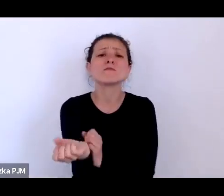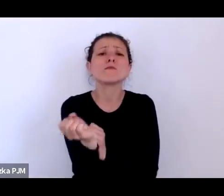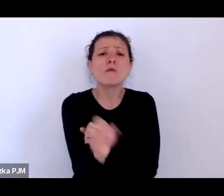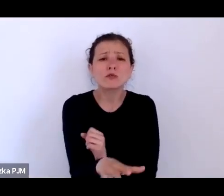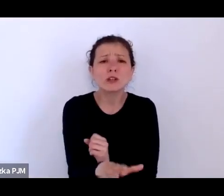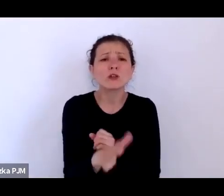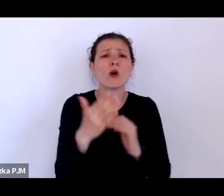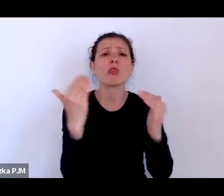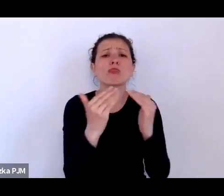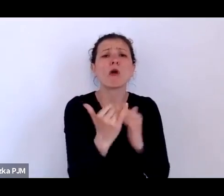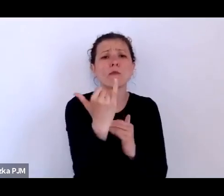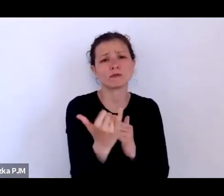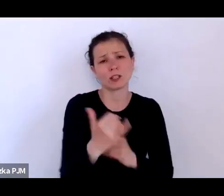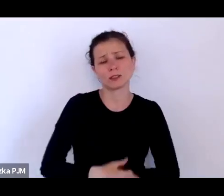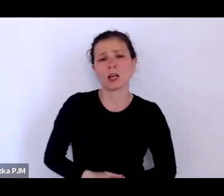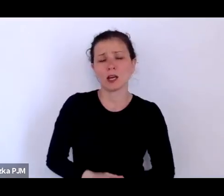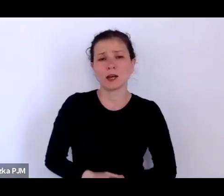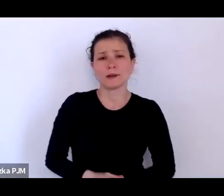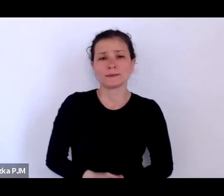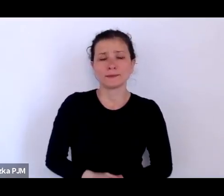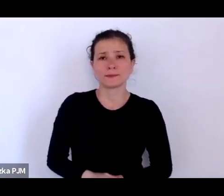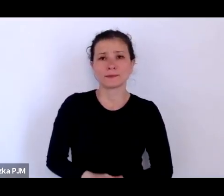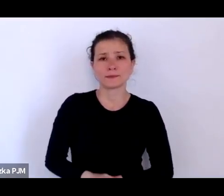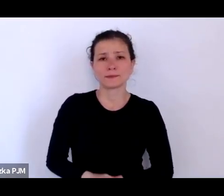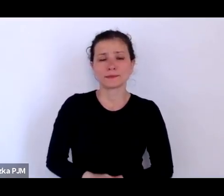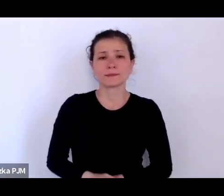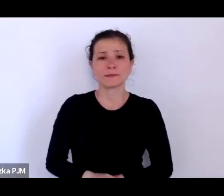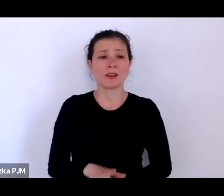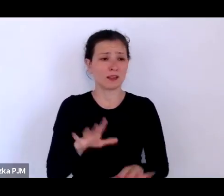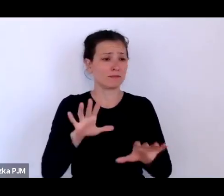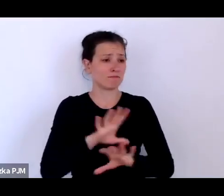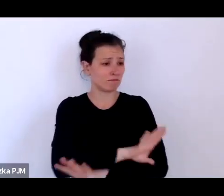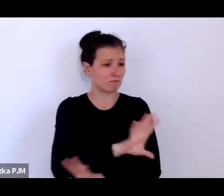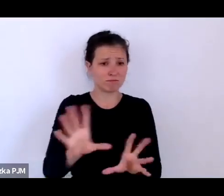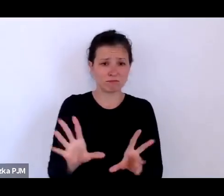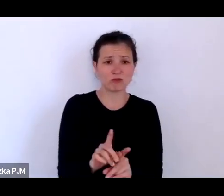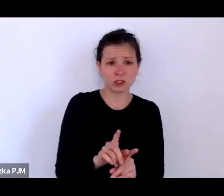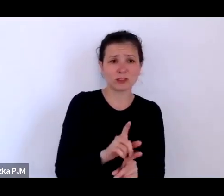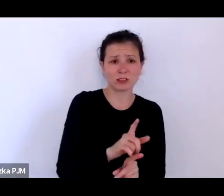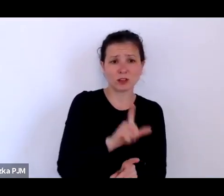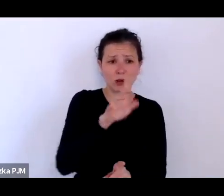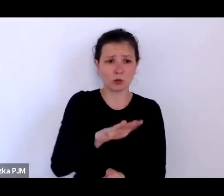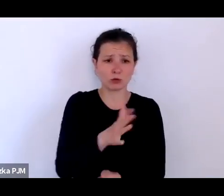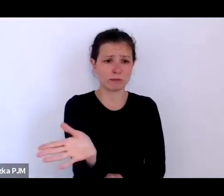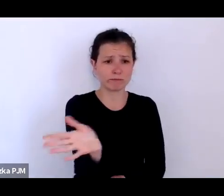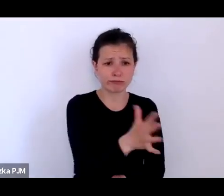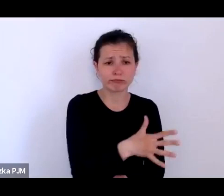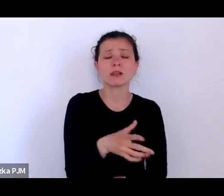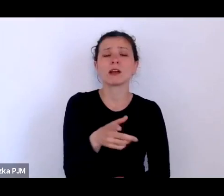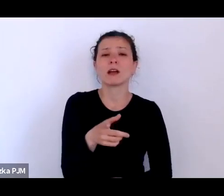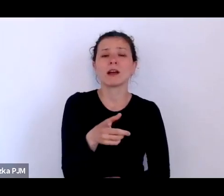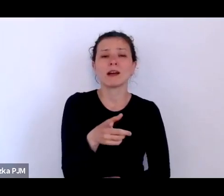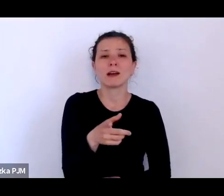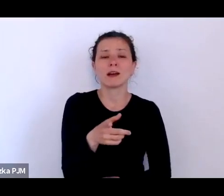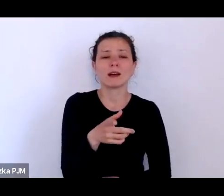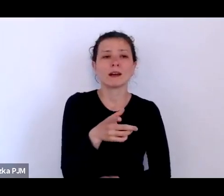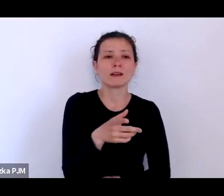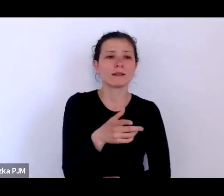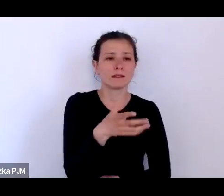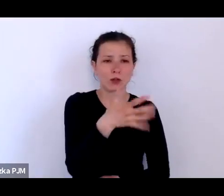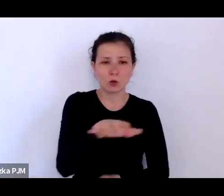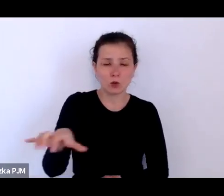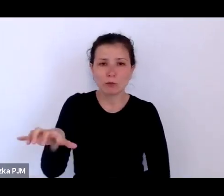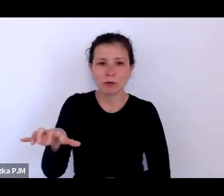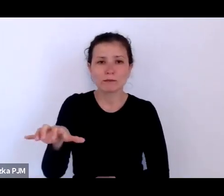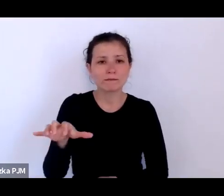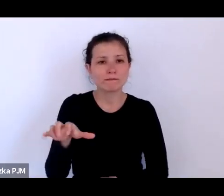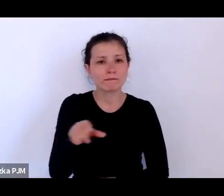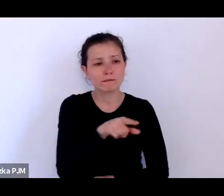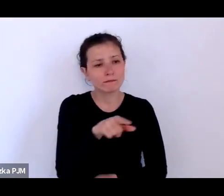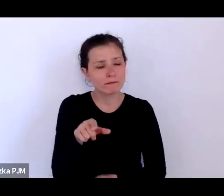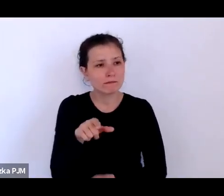że wszyscy ci ludzie podzielają te różne kategorie, oni są odbierani jako pewien rodzaj zagrożenia